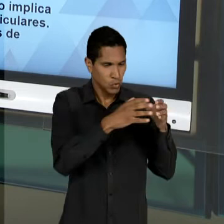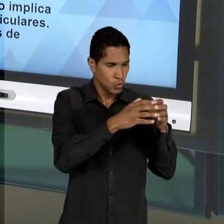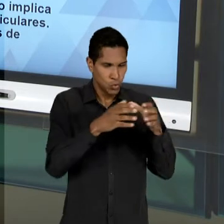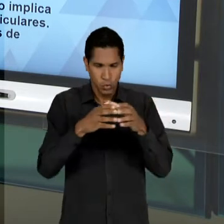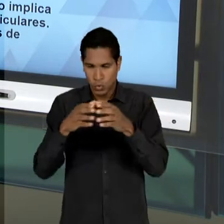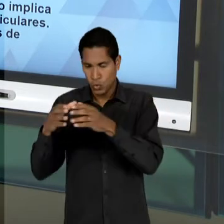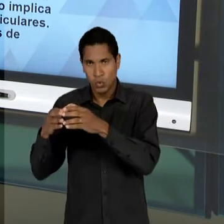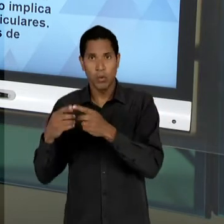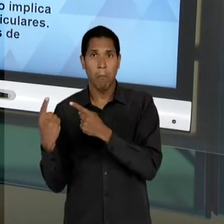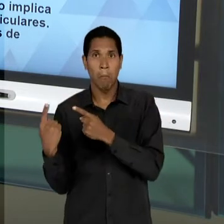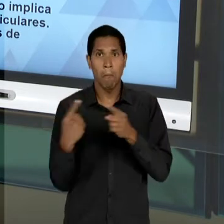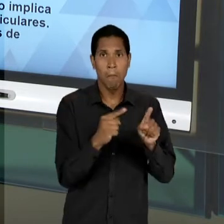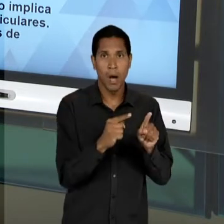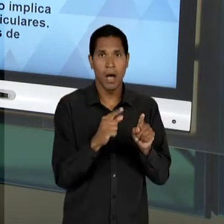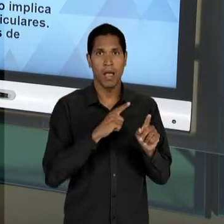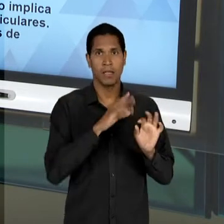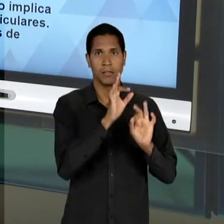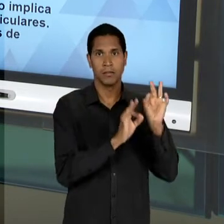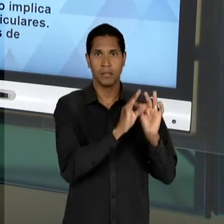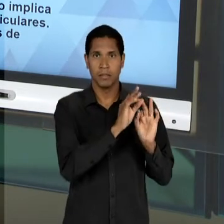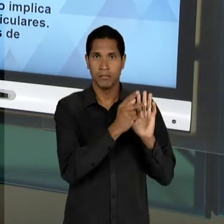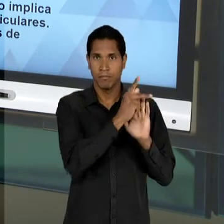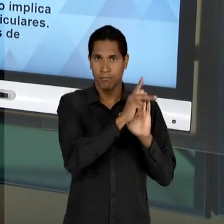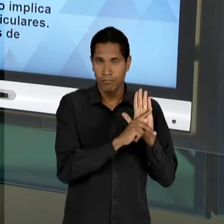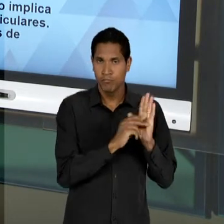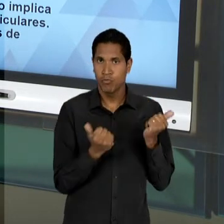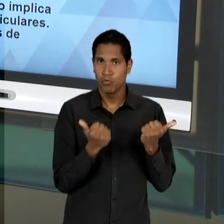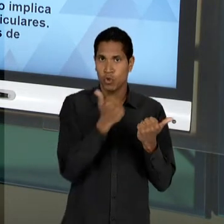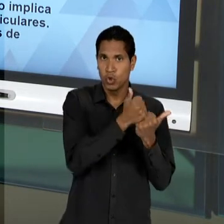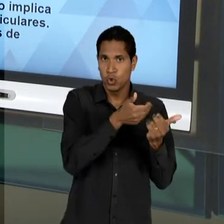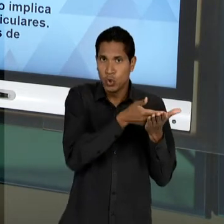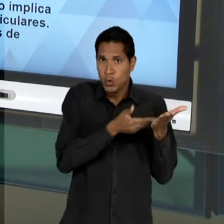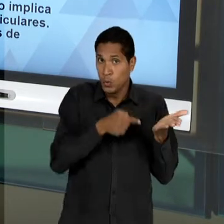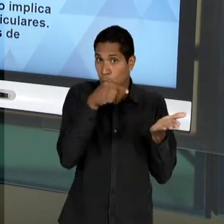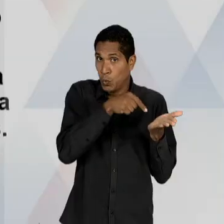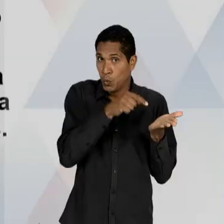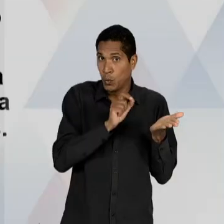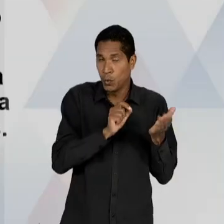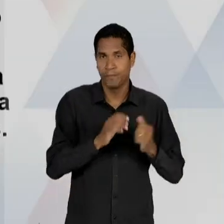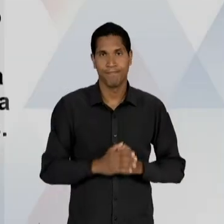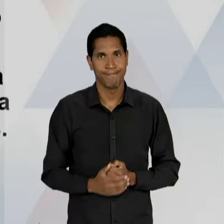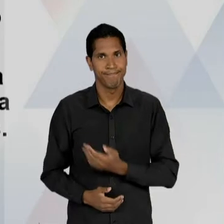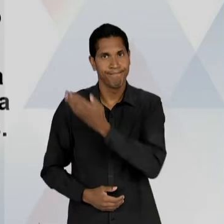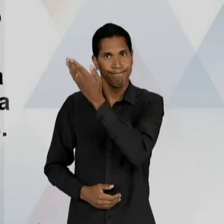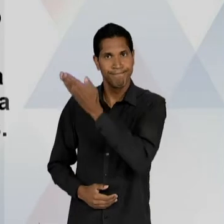SUBSTITUTIVO; NÓS TEMOS AQUI UMA TENTATIVA ESQUEMÁTICA DE CONDENSA-LOS. OS LIBERAIS